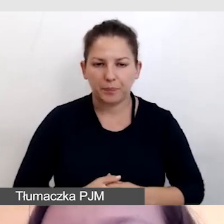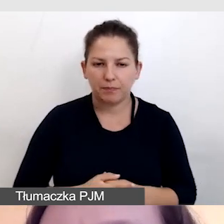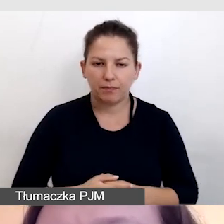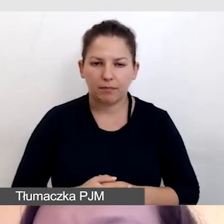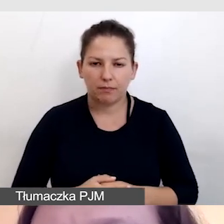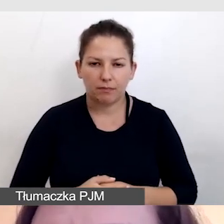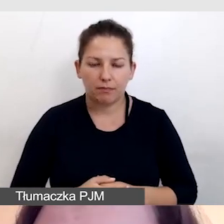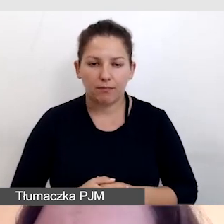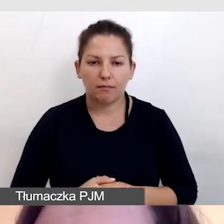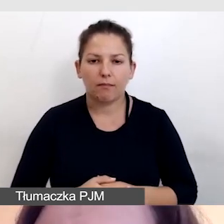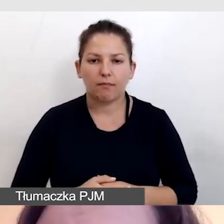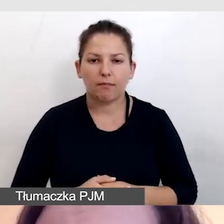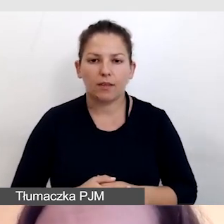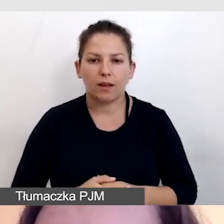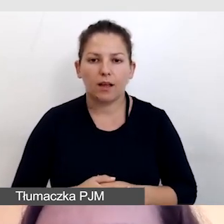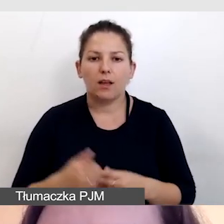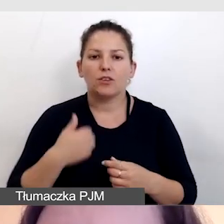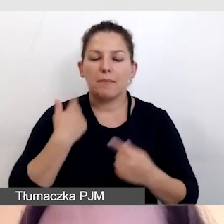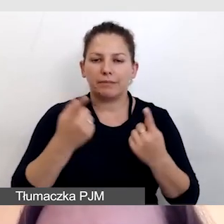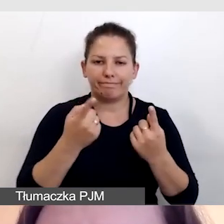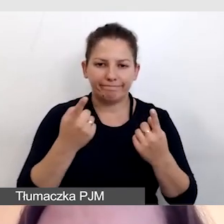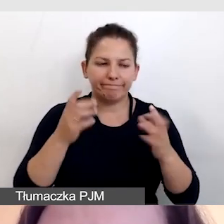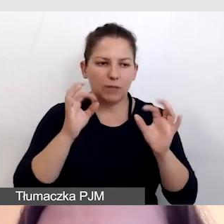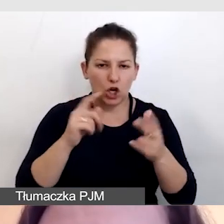Aby je zsynchronizować mamy trzy rodzaje opróżnienia.